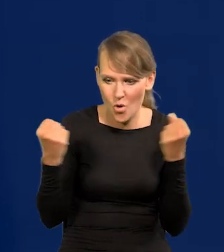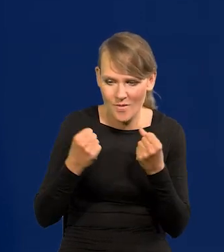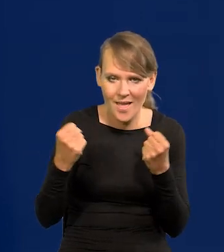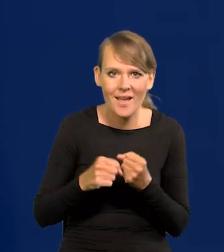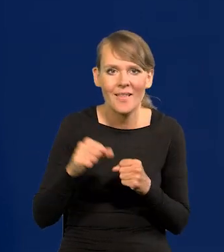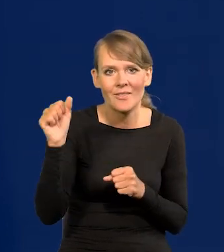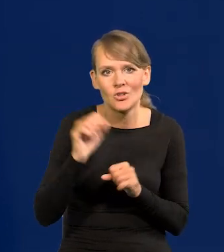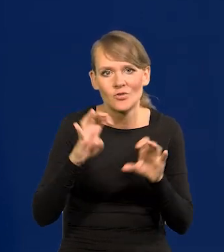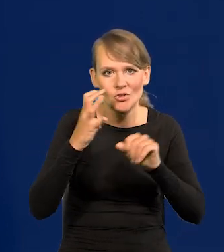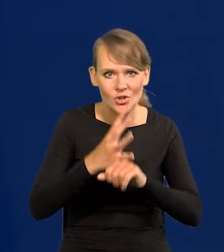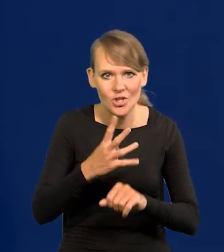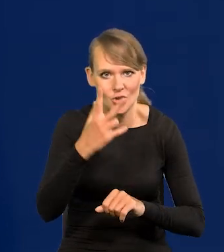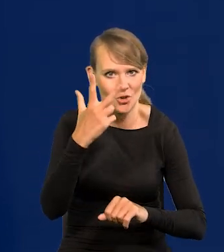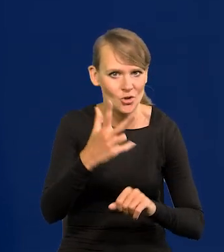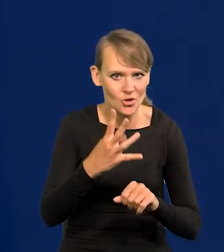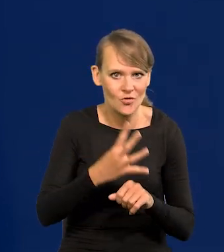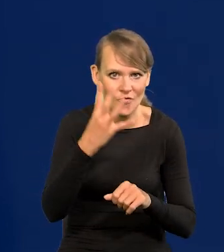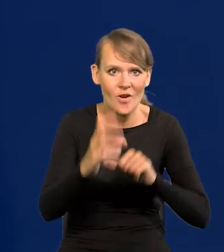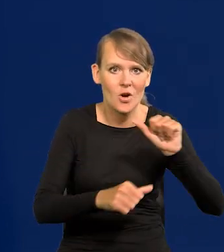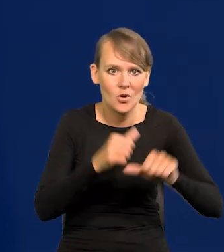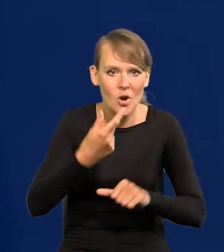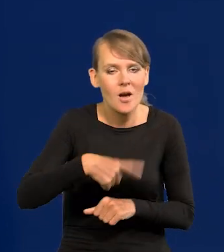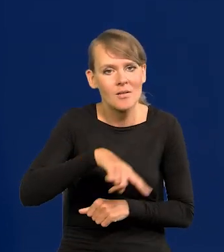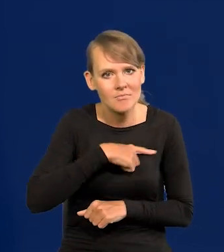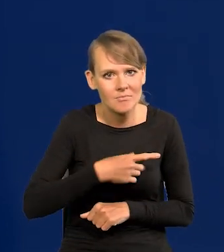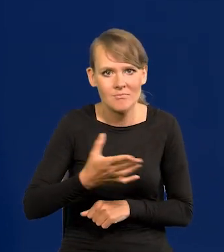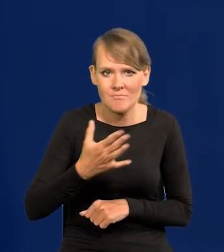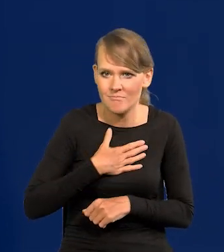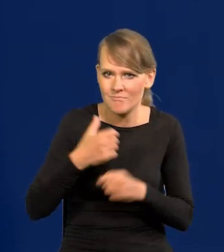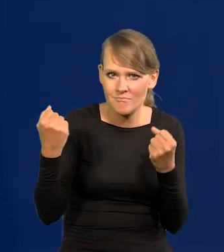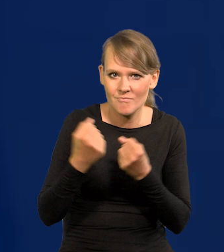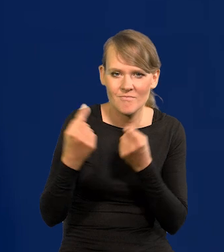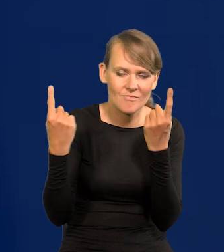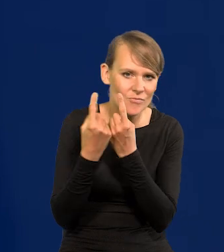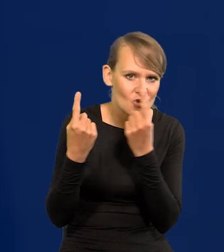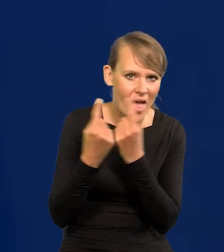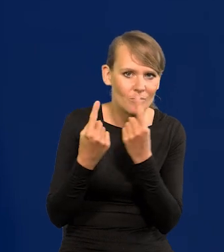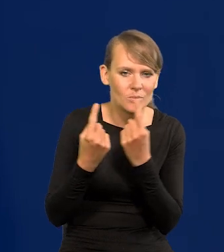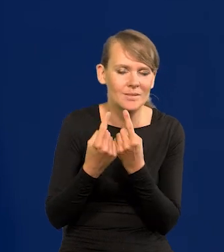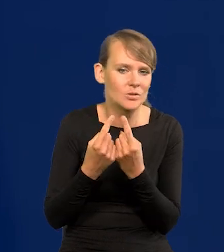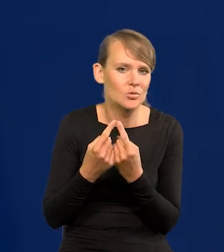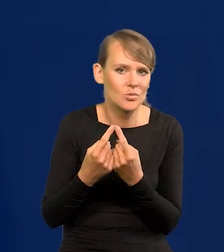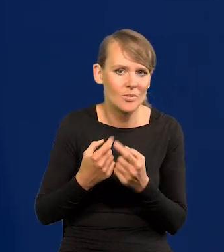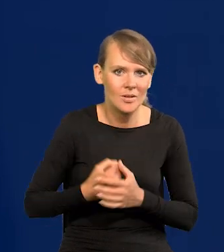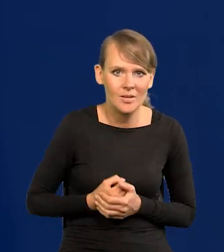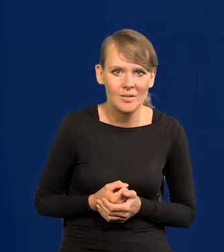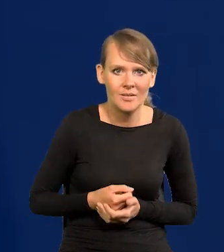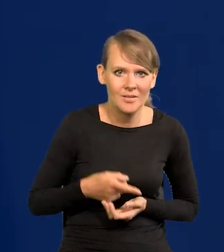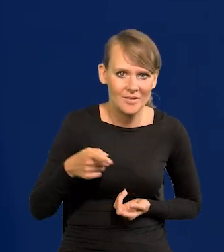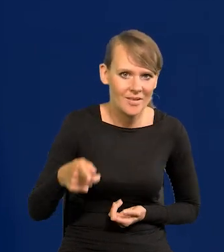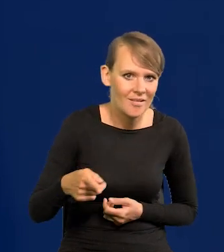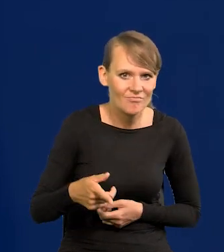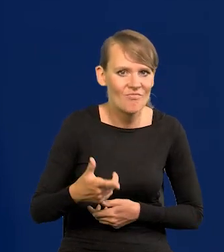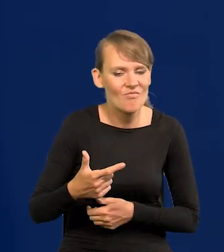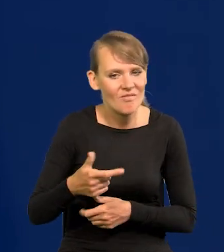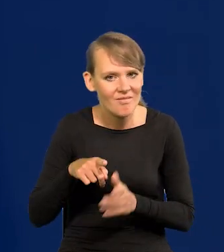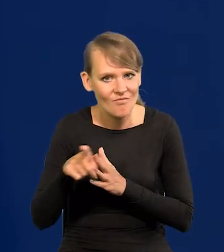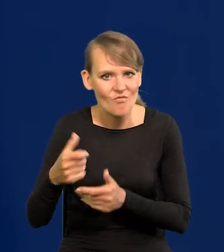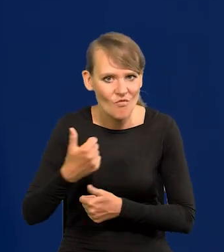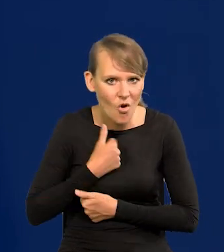W 1943, 1944 roku byśmy mieli tak potężny przemysł obronny i tak wyposażoną armię,